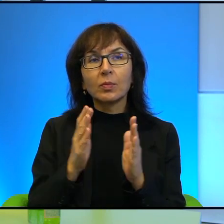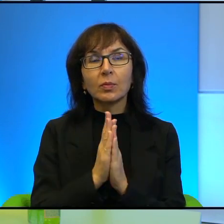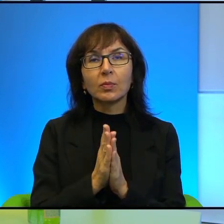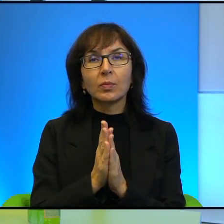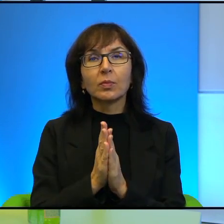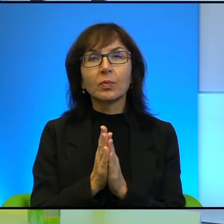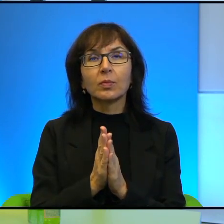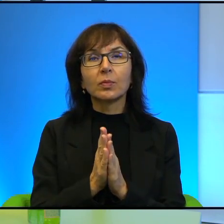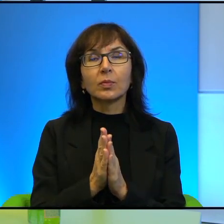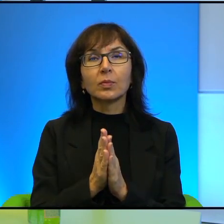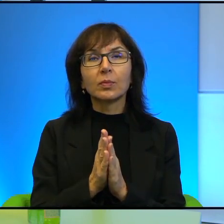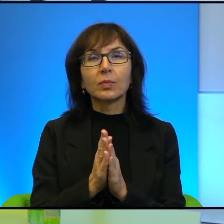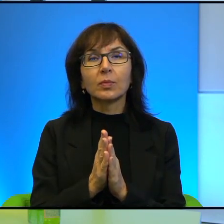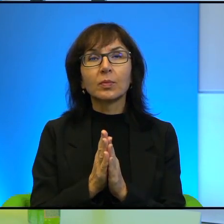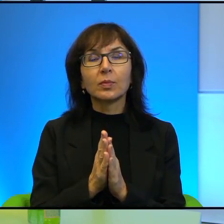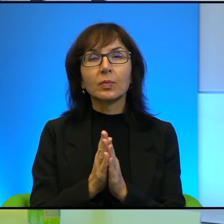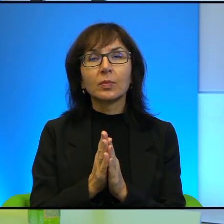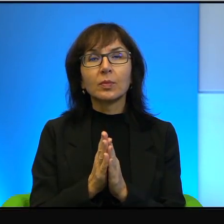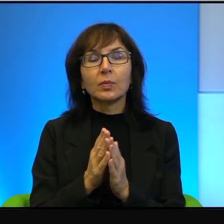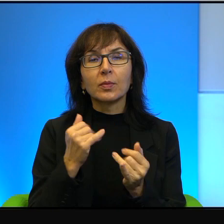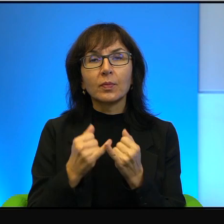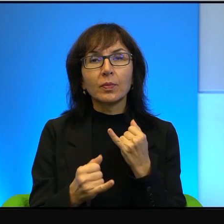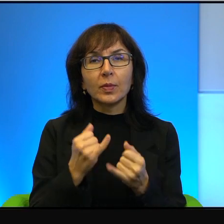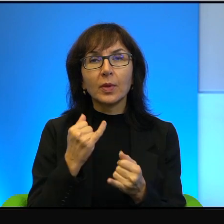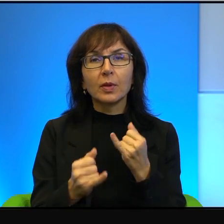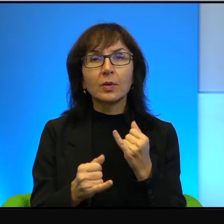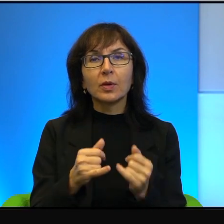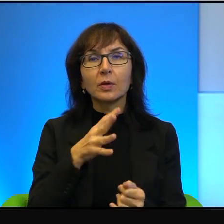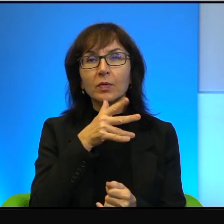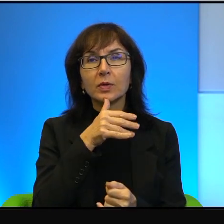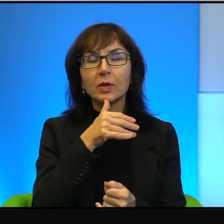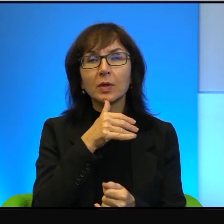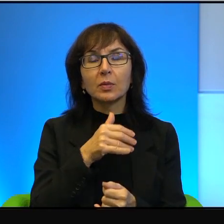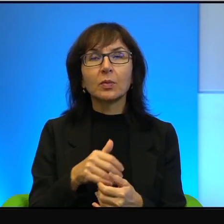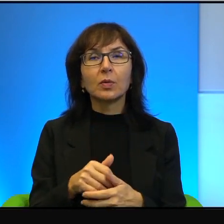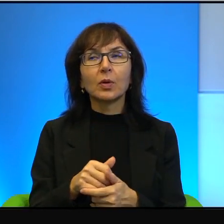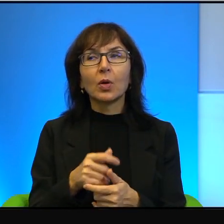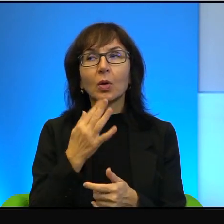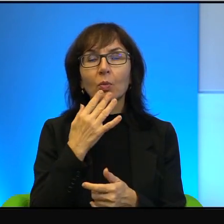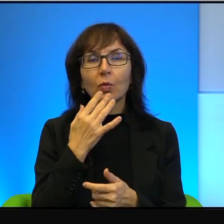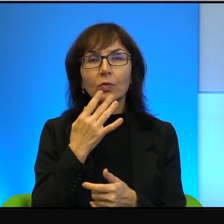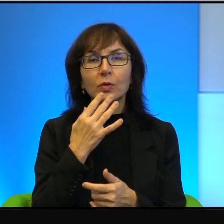No wie Pani, no jeżeli w Izraelu mówi się o jakiejś organizacji,